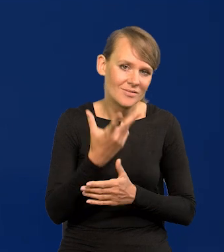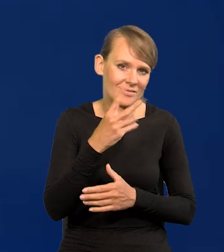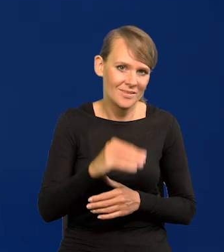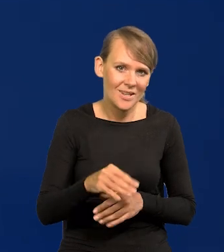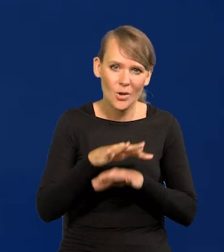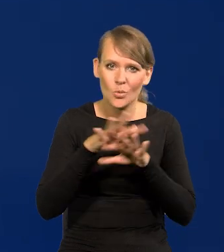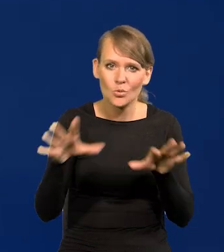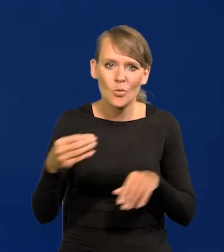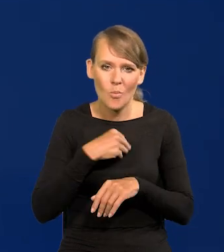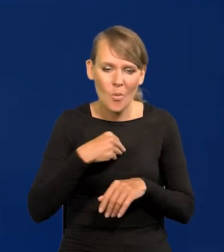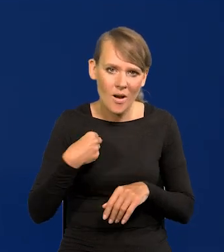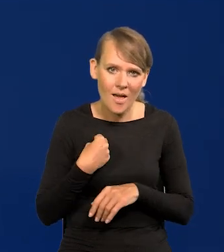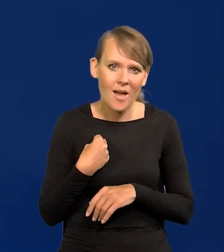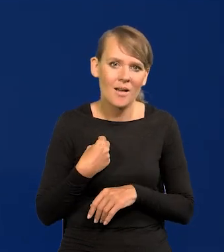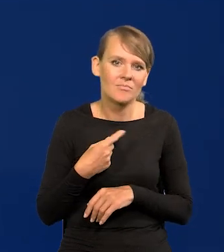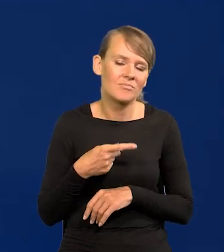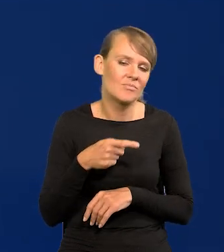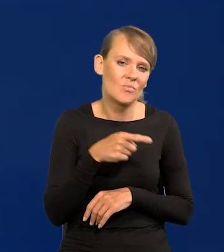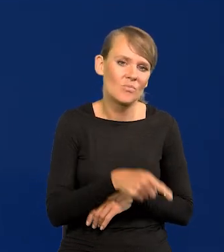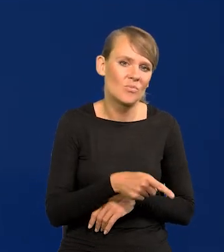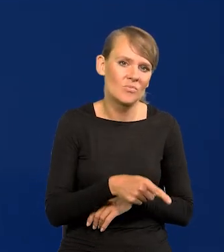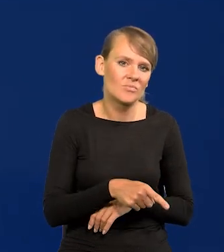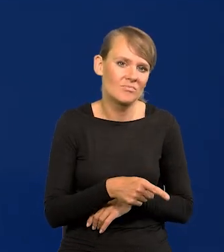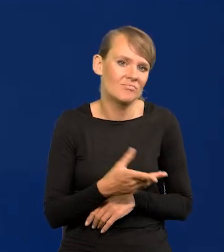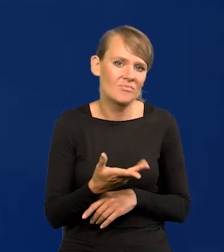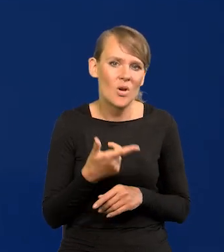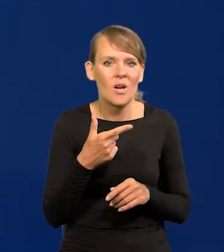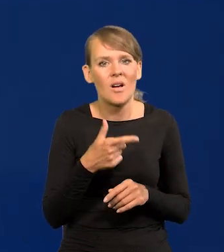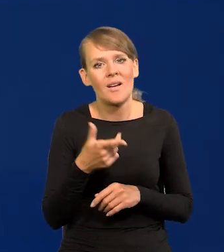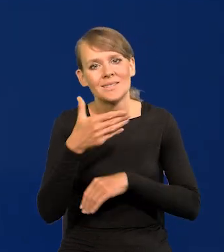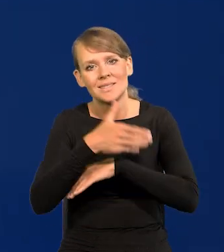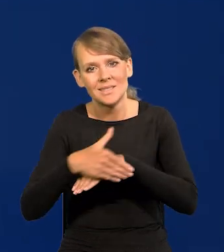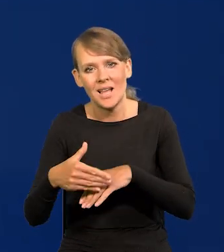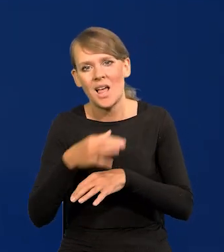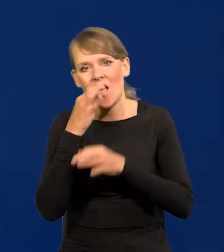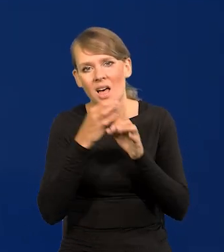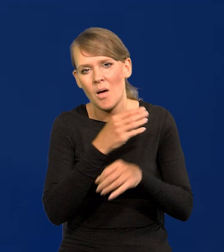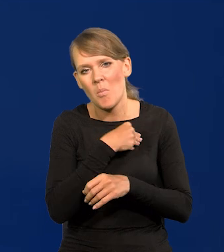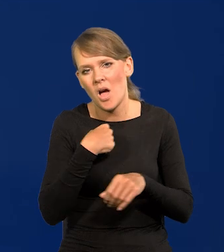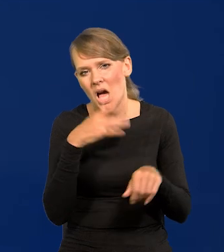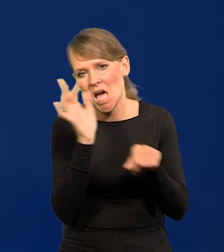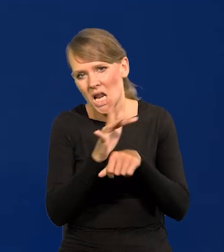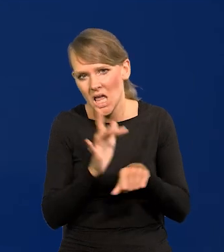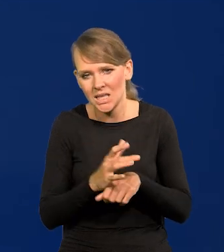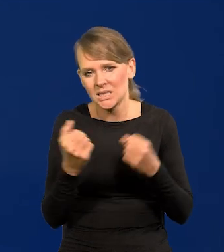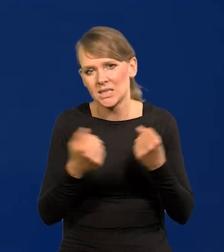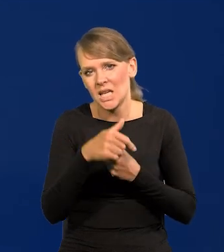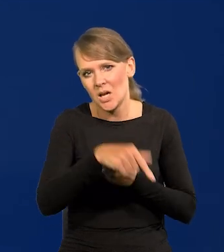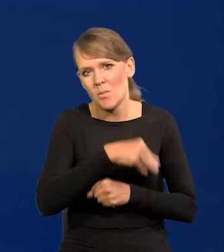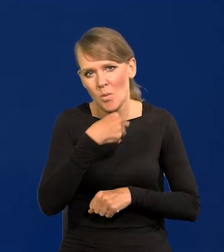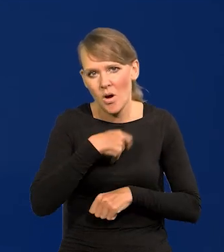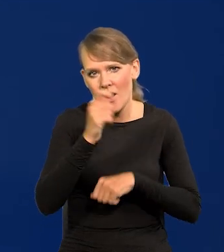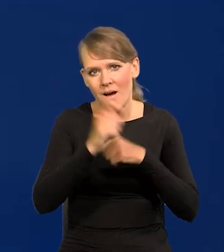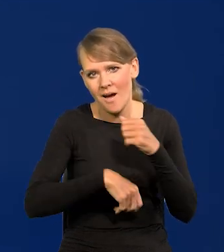że tak duża część Polaków tak ostro Polskę za granicą krytykuje i się stara, żeby Polskę karać i opóźniać.